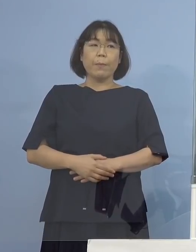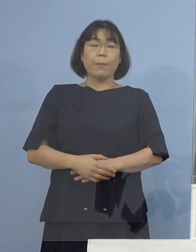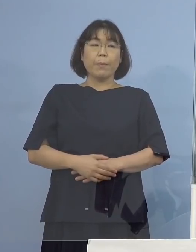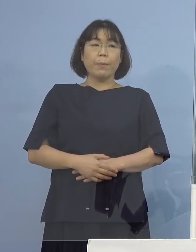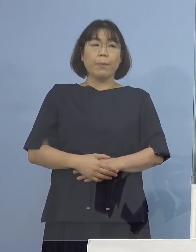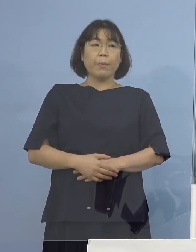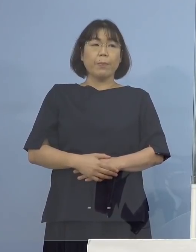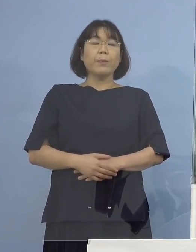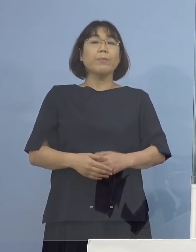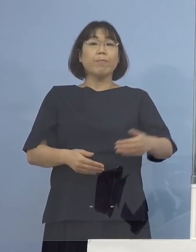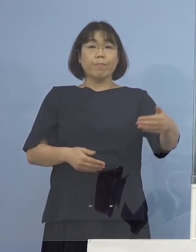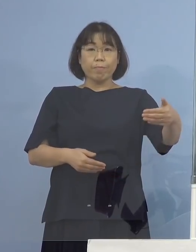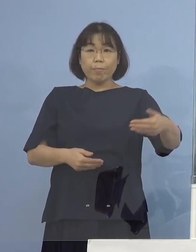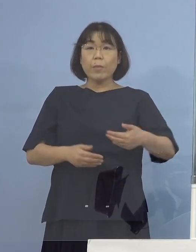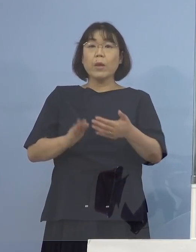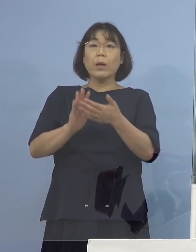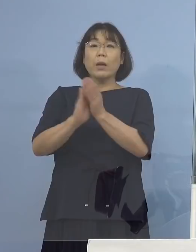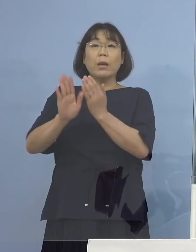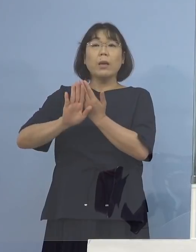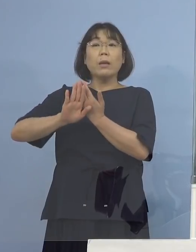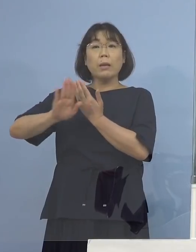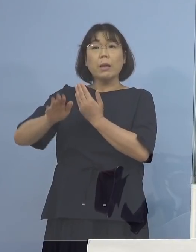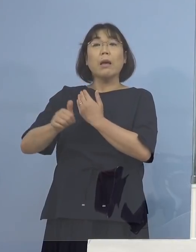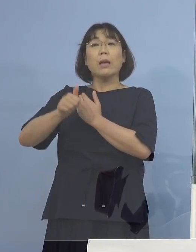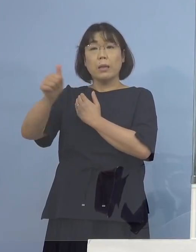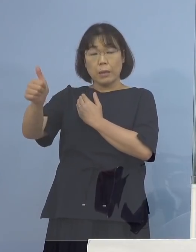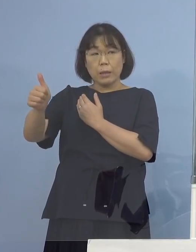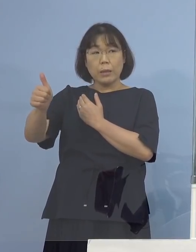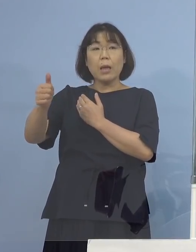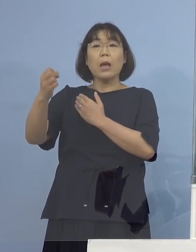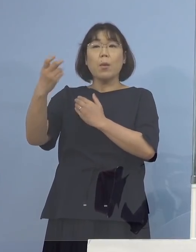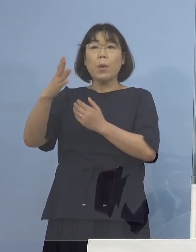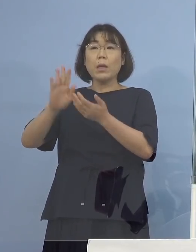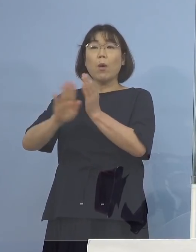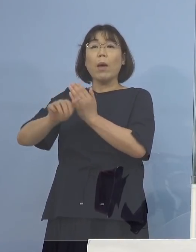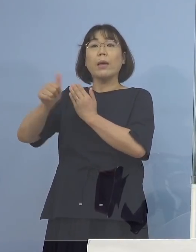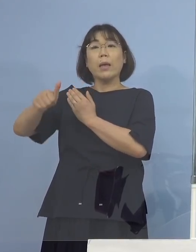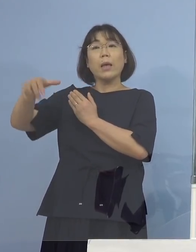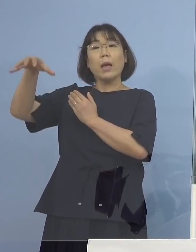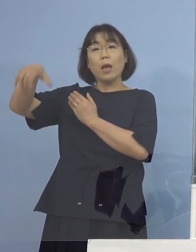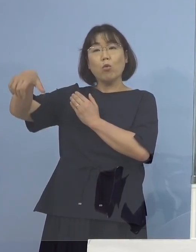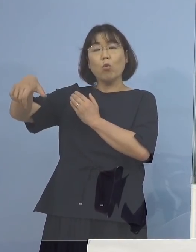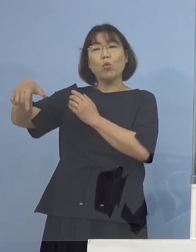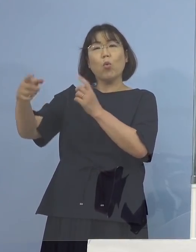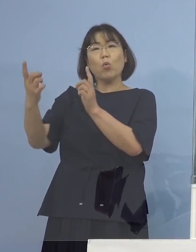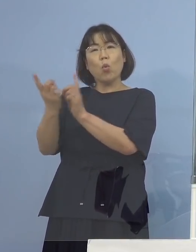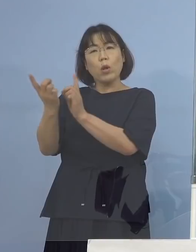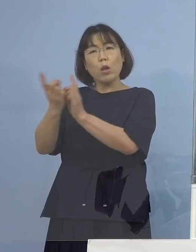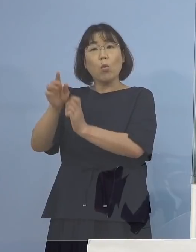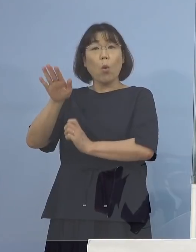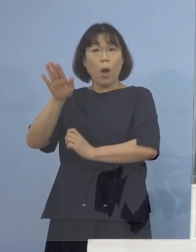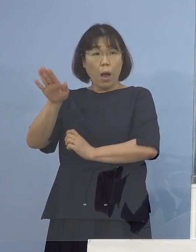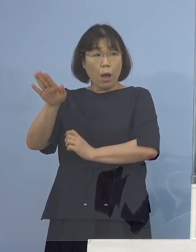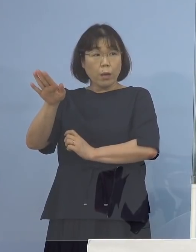（徳島新聞社） つまり県外に行っていたか 県外の方と接触があったというのが わかっているということでしょうか